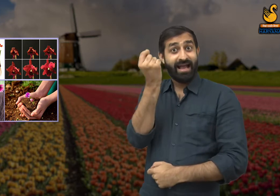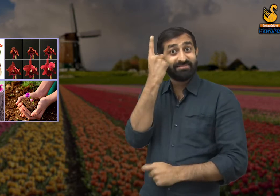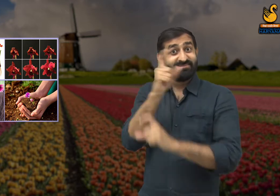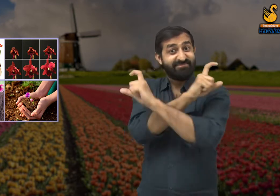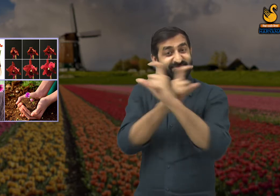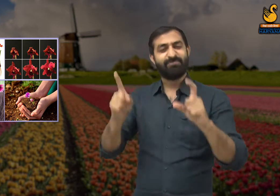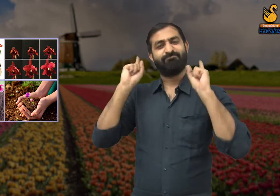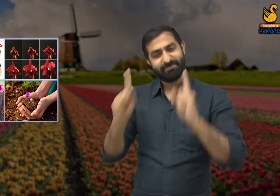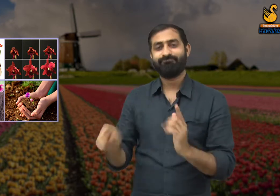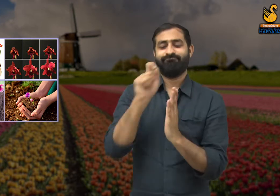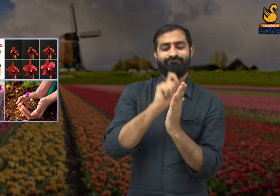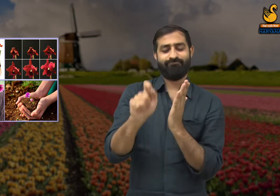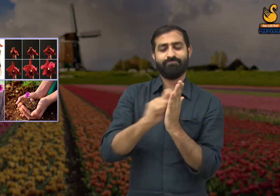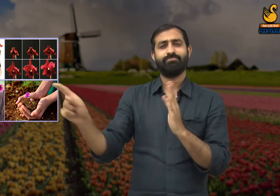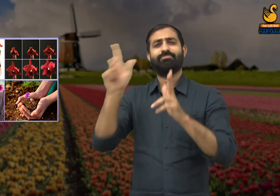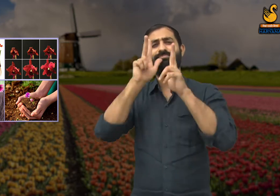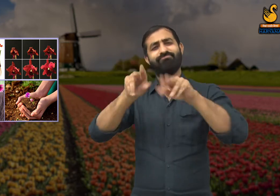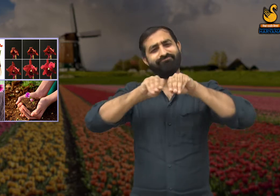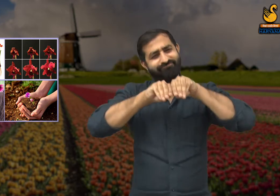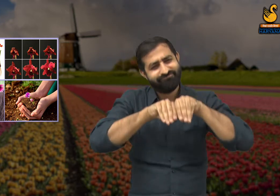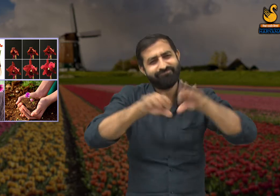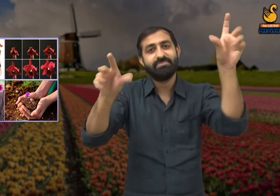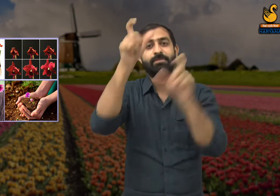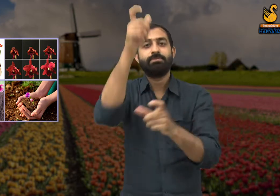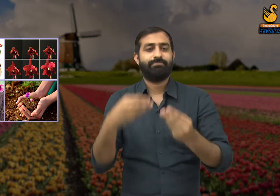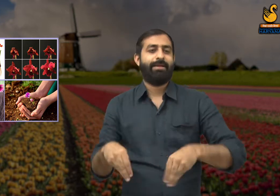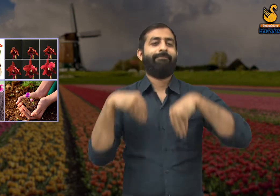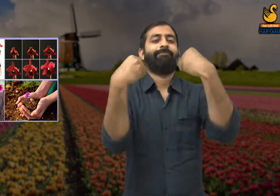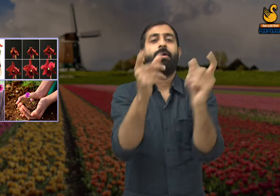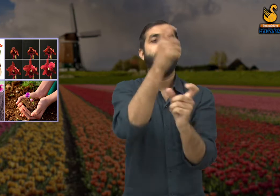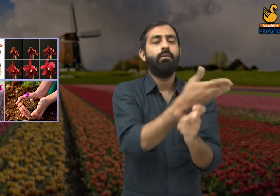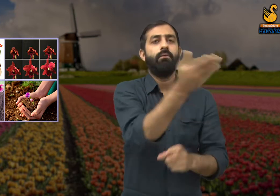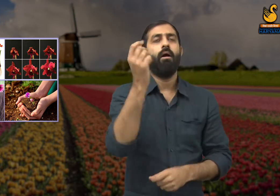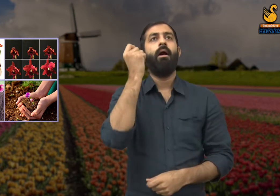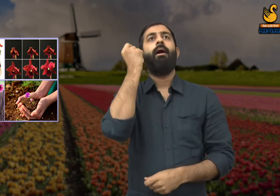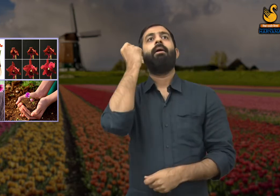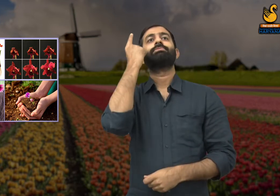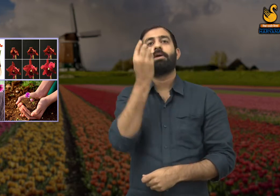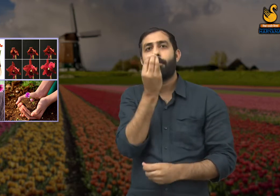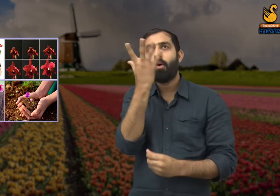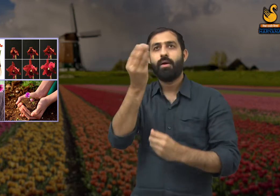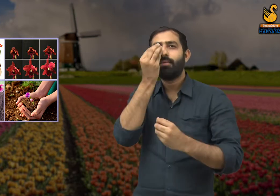तो आप भी एक नए सौंदर्य का निर्माण कर सकते थे . इस कविता से कवि यह संदेश पहुंचाना चाहते हैं